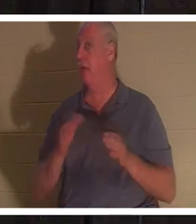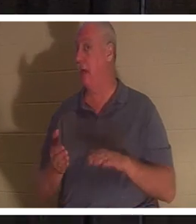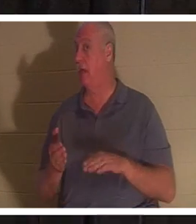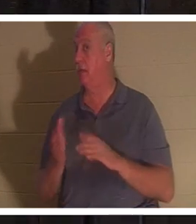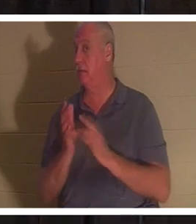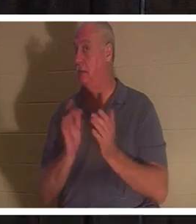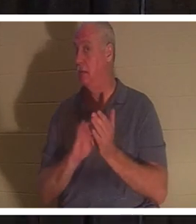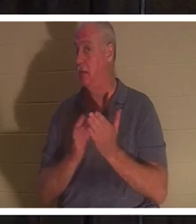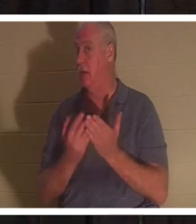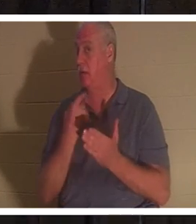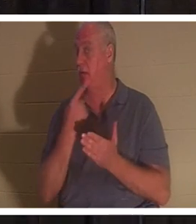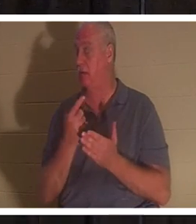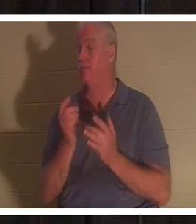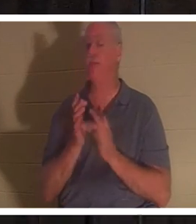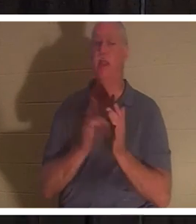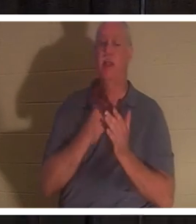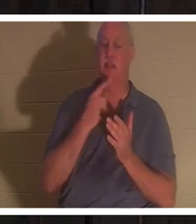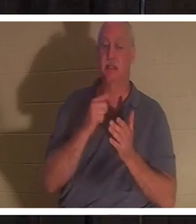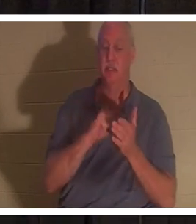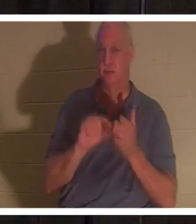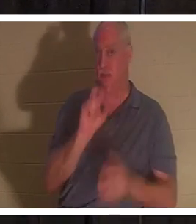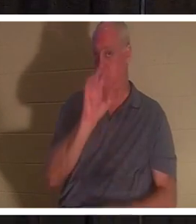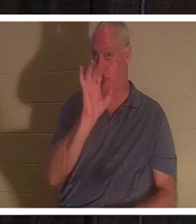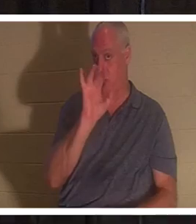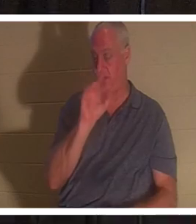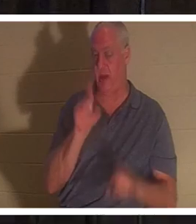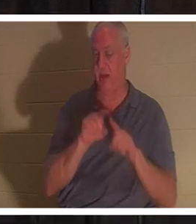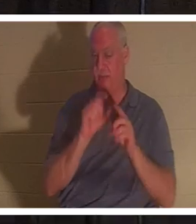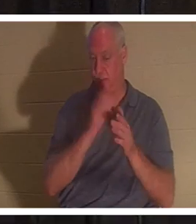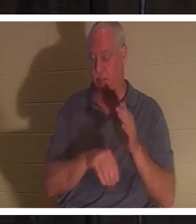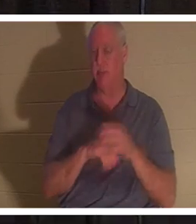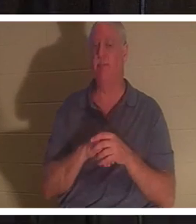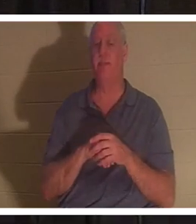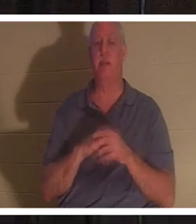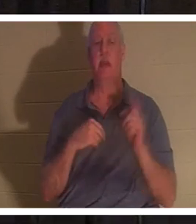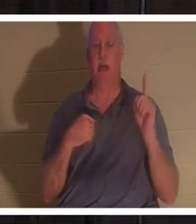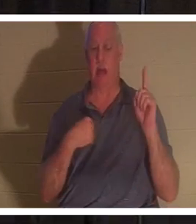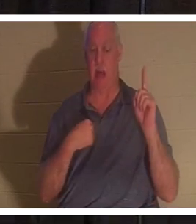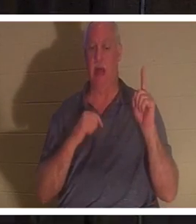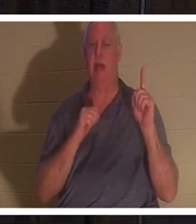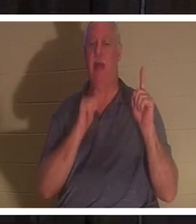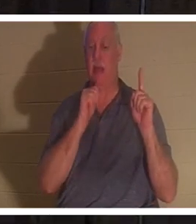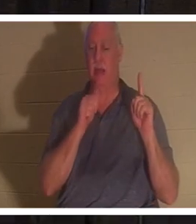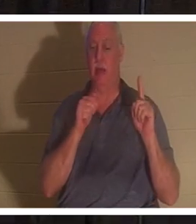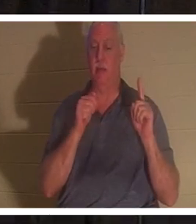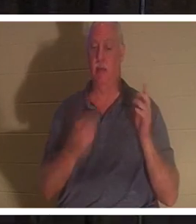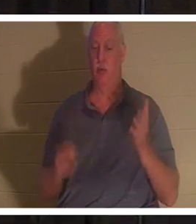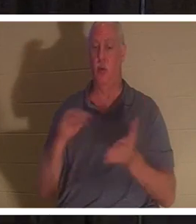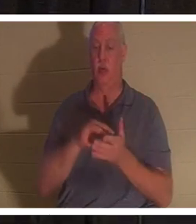耶稣在同一章25节说：“复活在我，生命也在